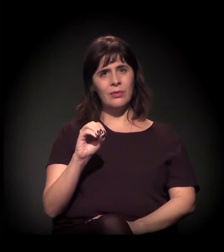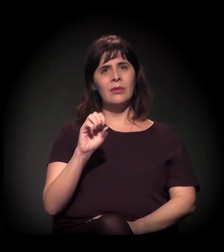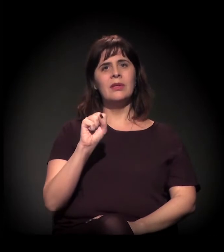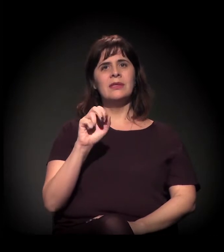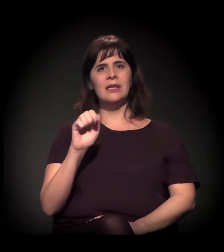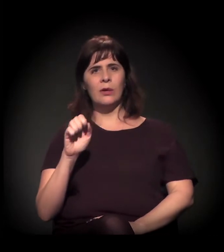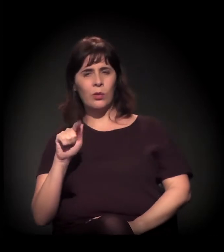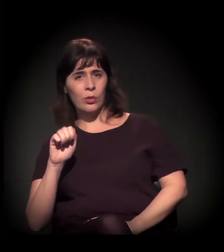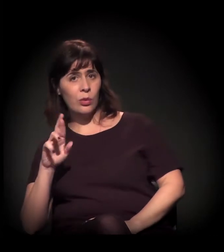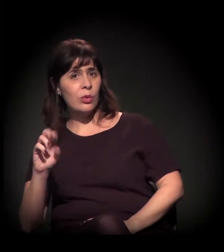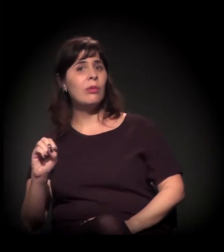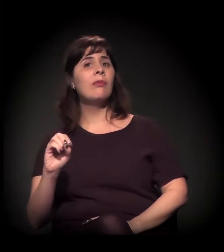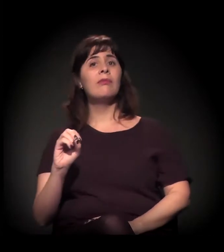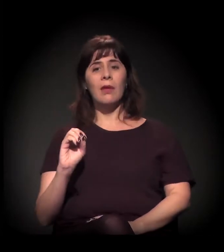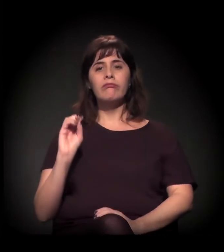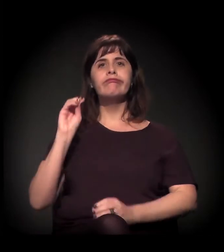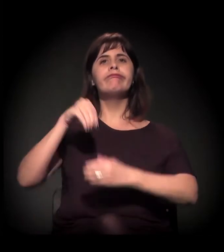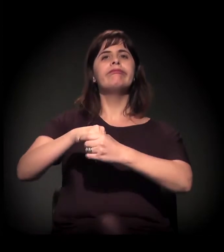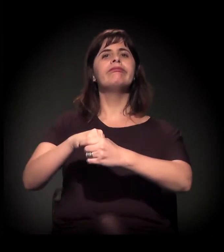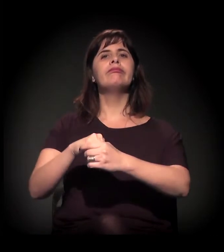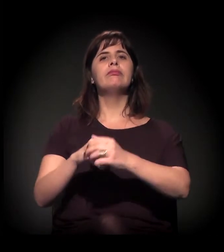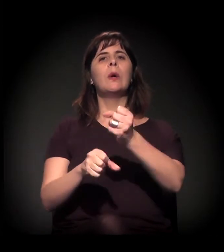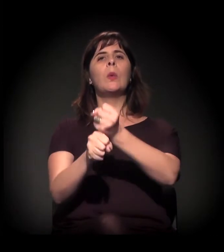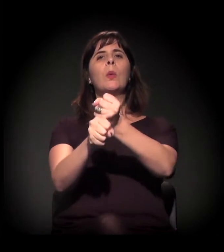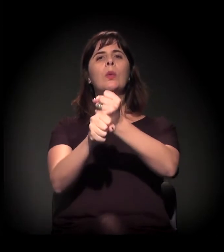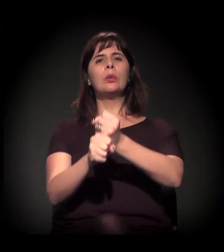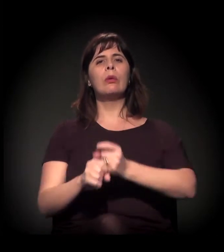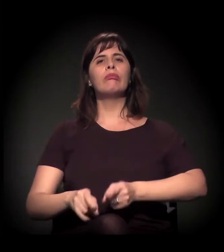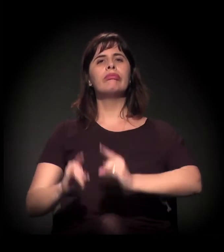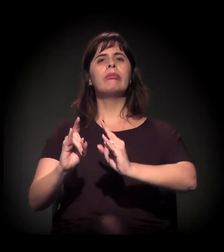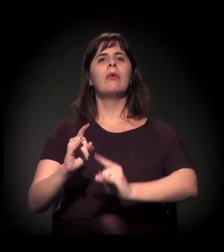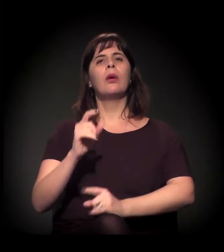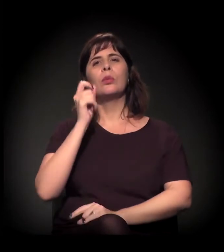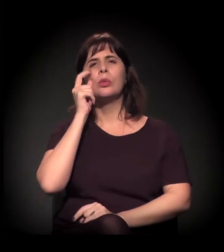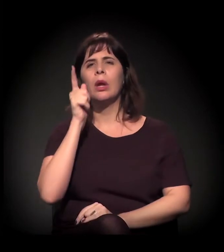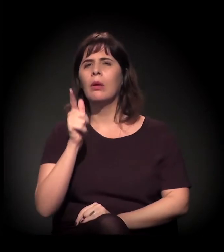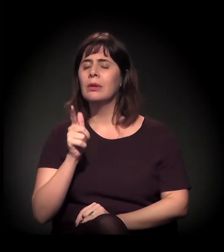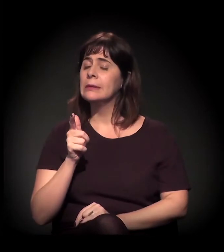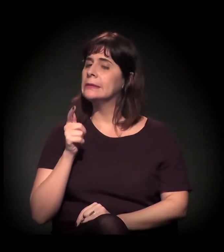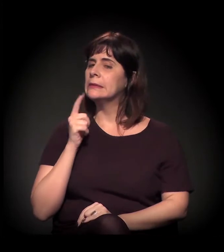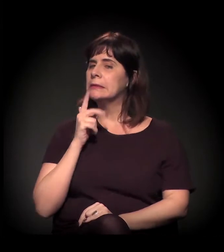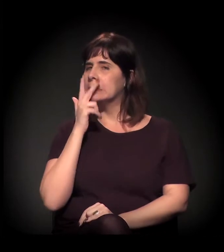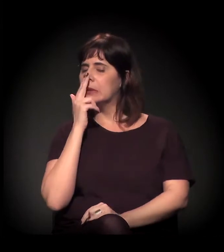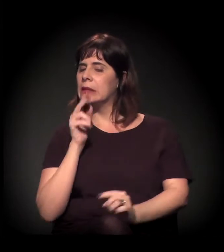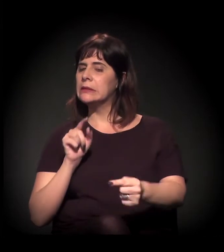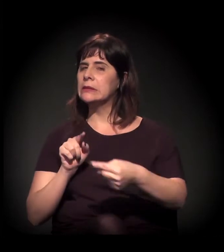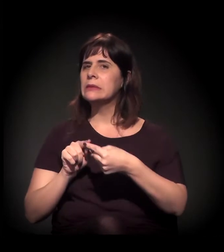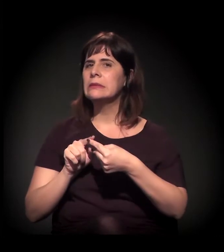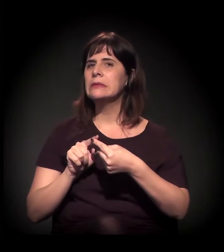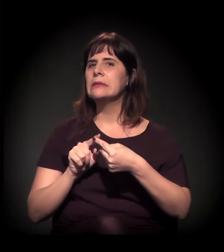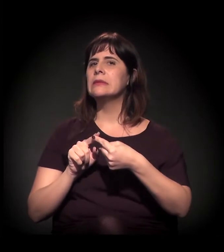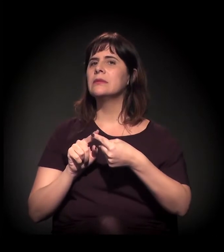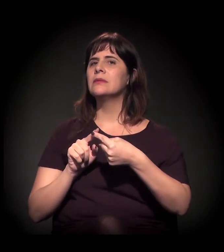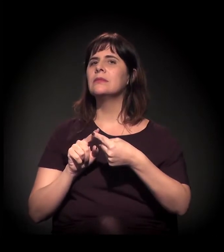você vai entendendo que as relações são profundas ali. Então é por isso que eu falo: Quando se fala em Cracolândia,